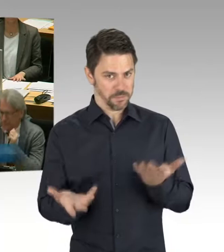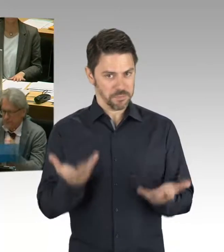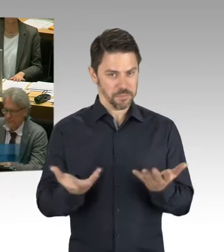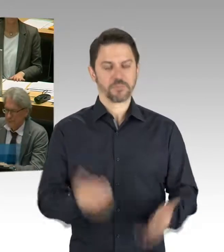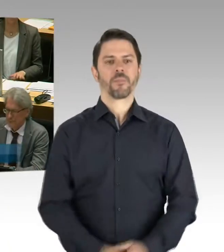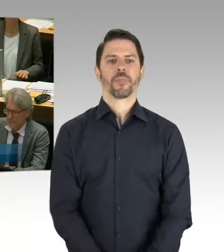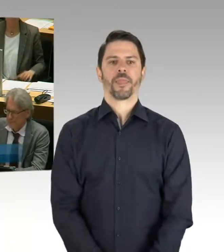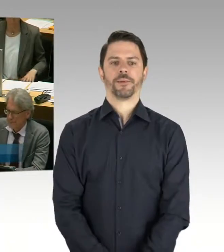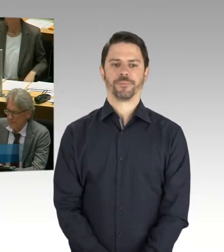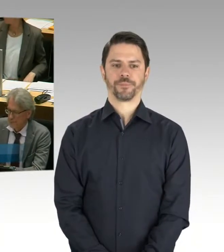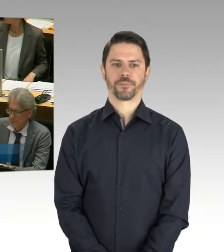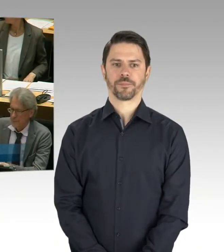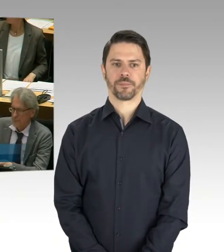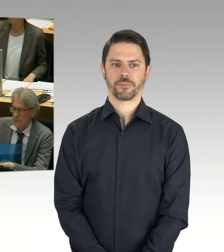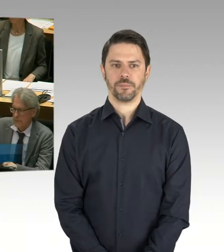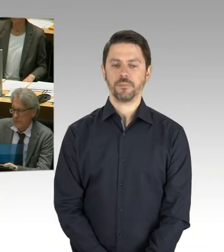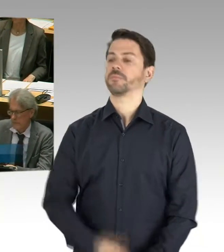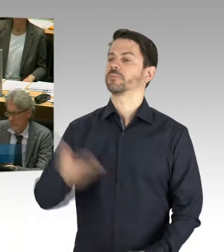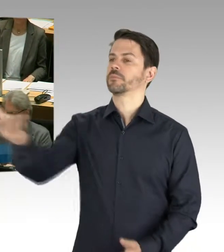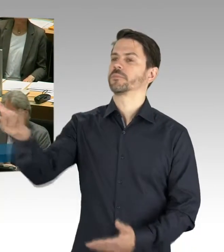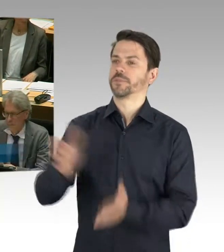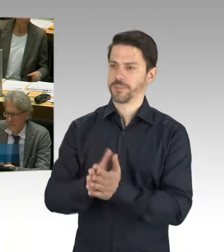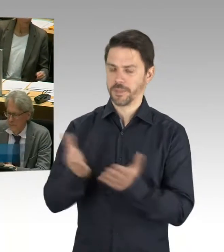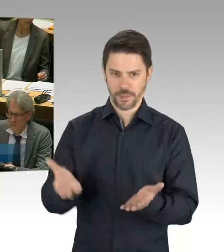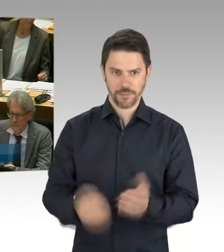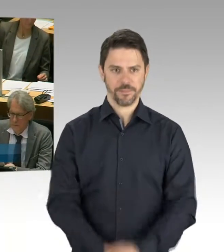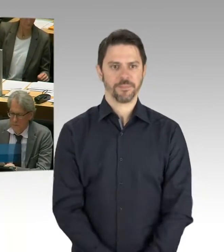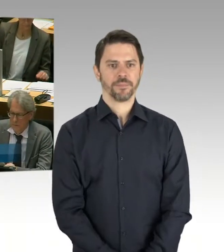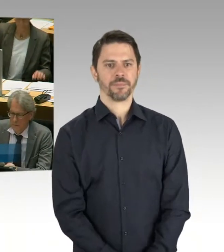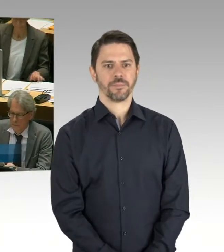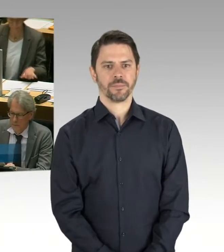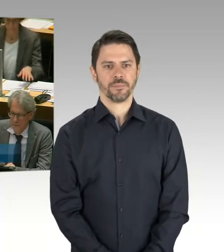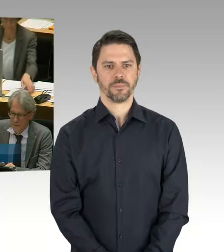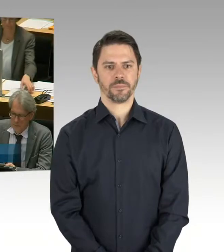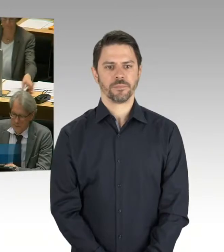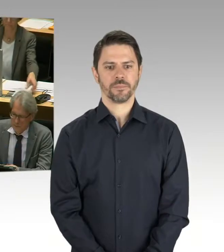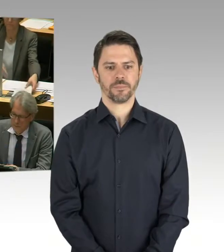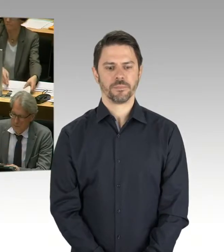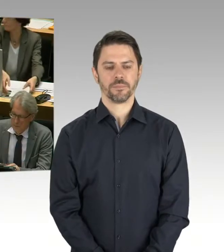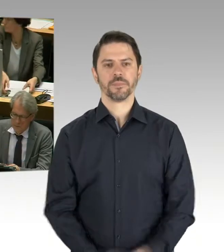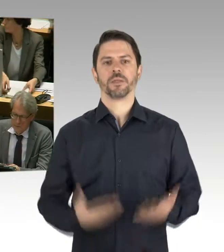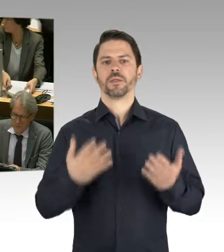und wir hier in diesem Land einen Sanierungsbedarf auch haben an unseren Berliner Schulen, hat diese Landesregierung